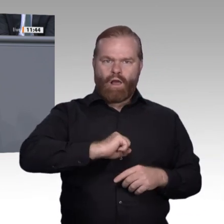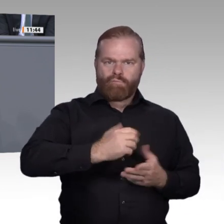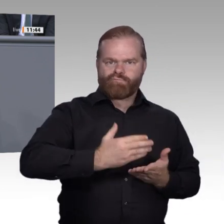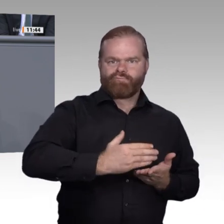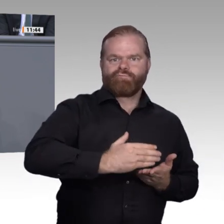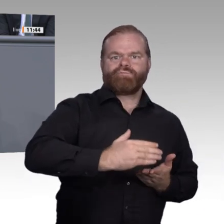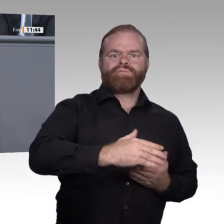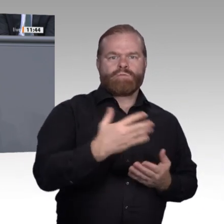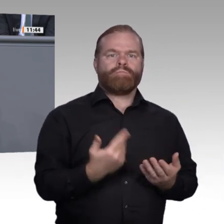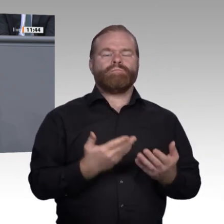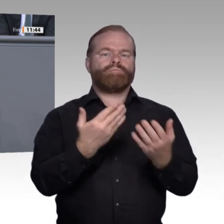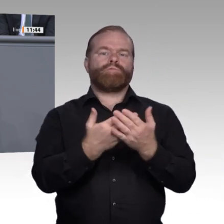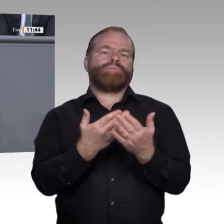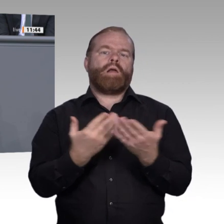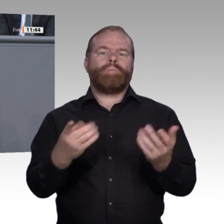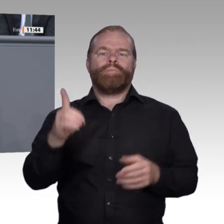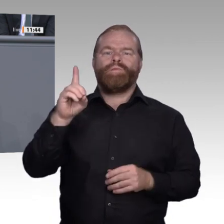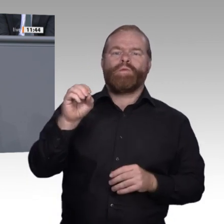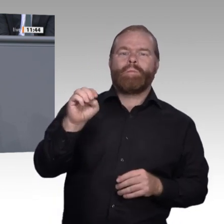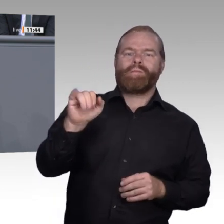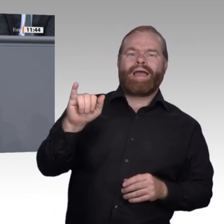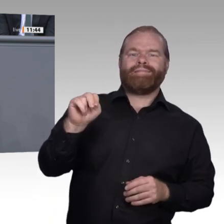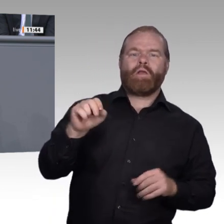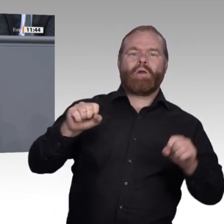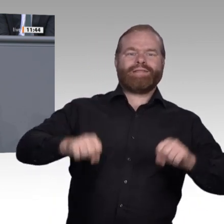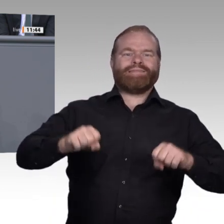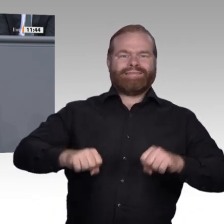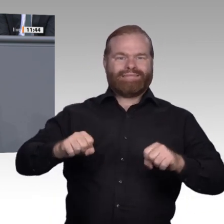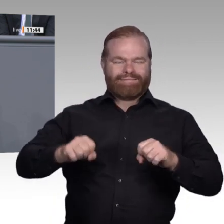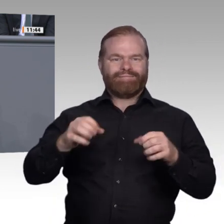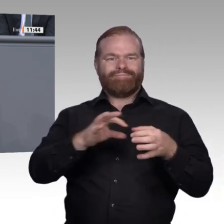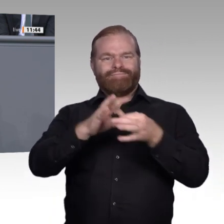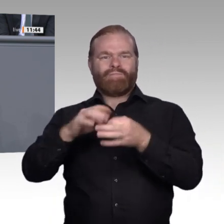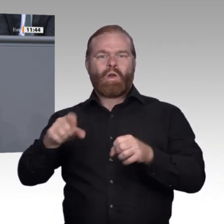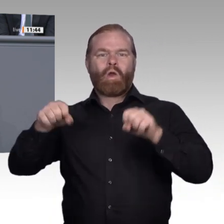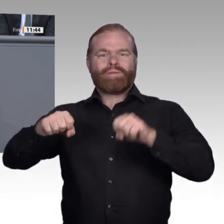in die Lehrpläne und Curricula aller Fächer gefunden und wird von den Lehrkräften fachspezifisch